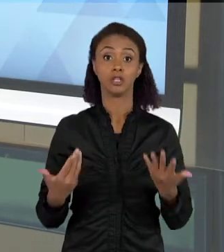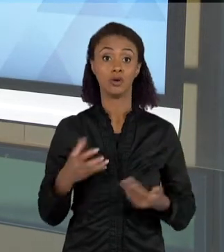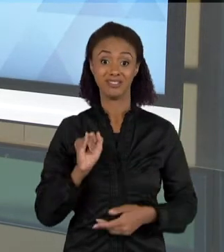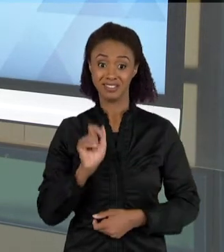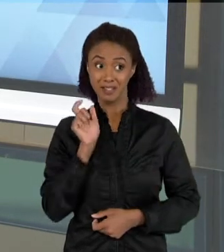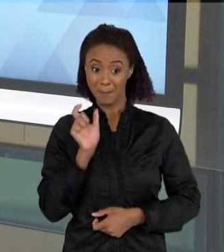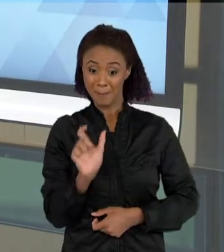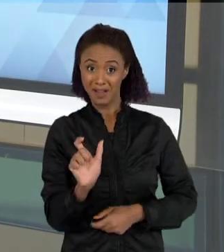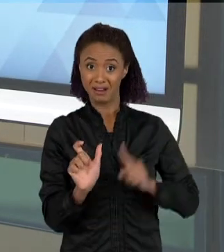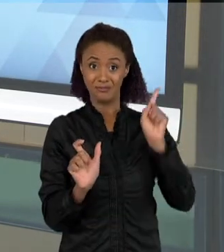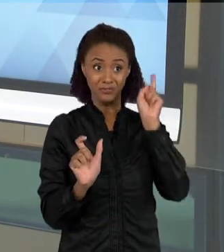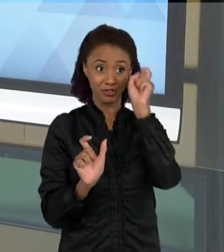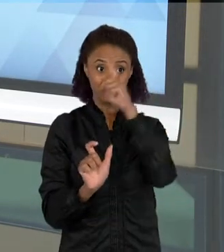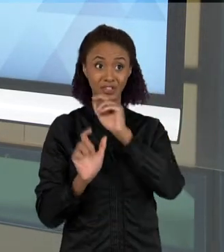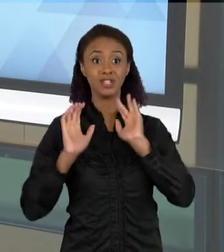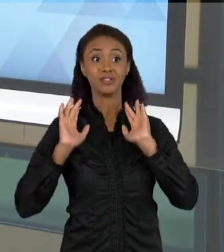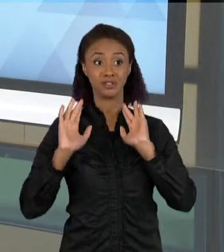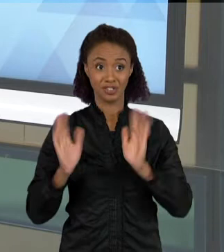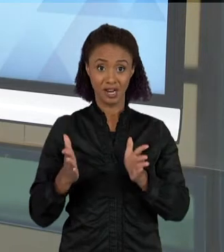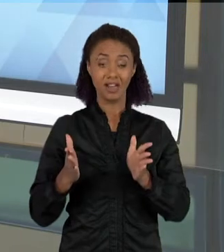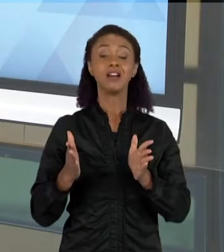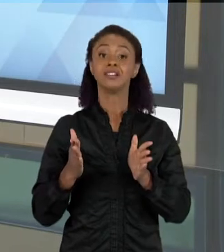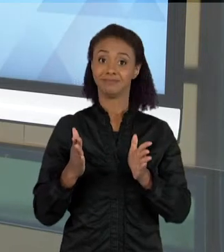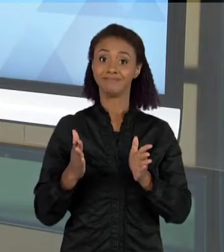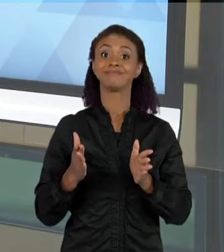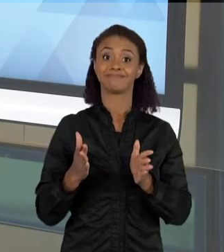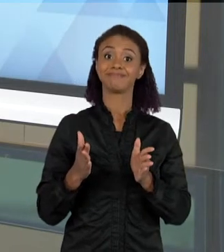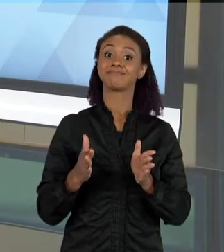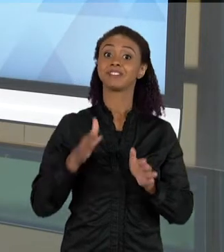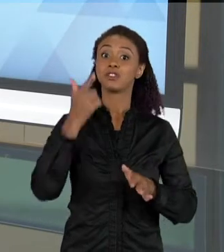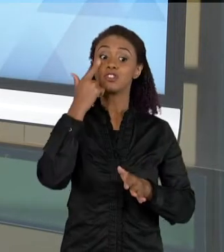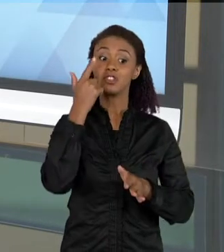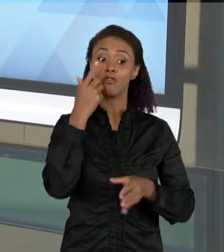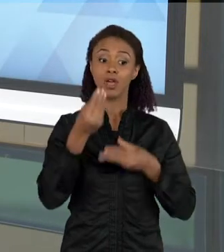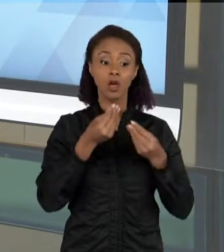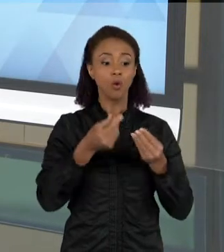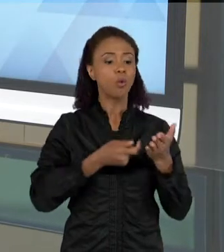ENTÃO VOCÊ IMAGINA O TEXTO, COMO O TEXTO PODE TRAZER MUITAS DIMENSÕES E SENTIDOS,